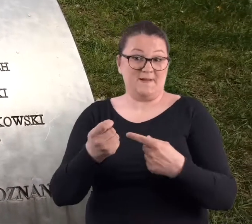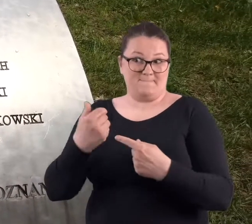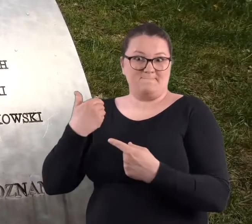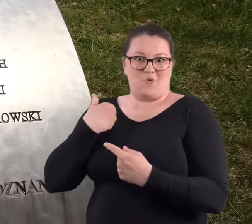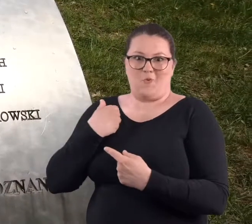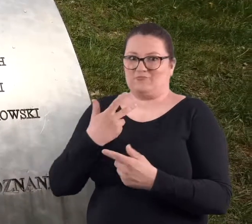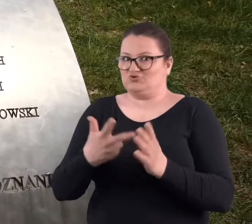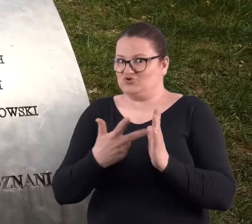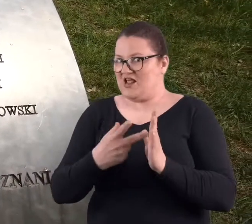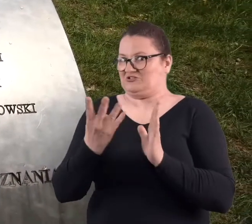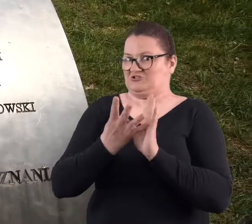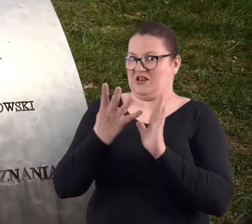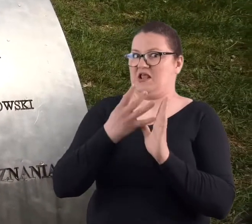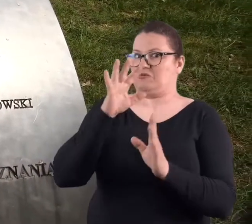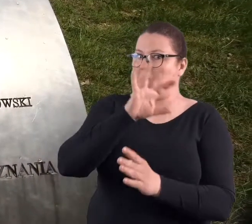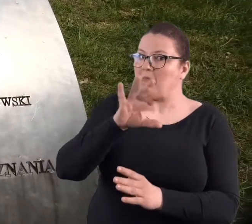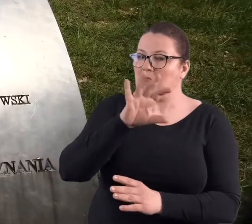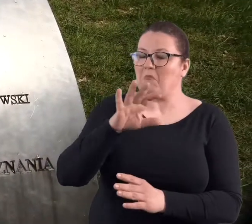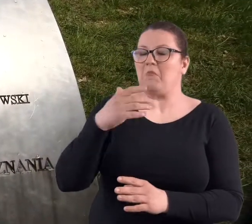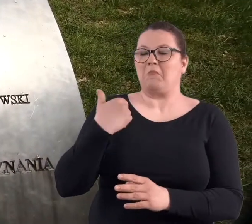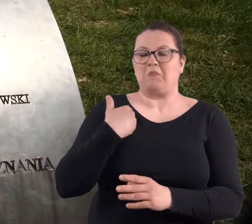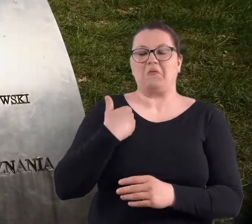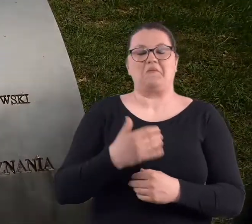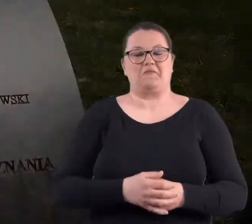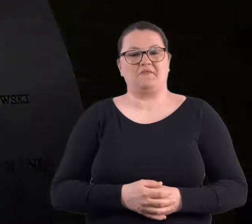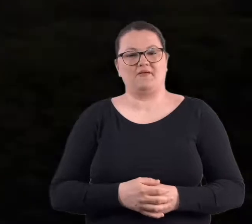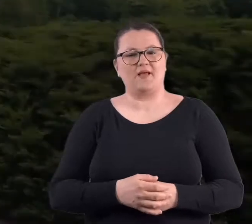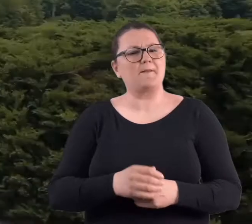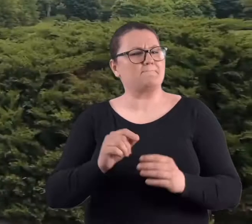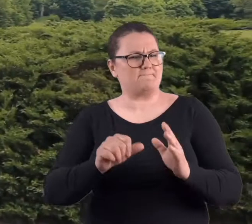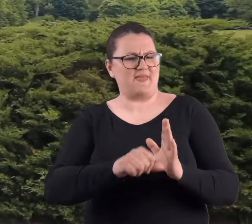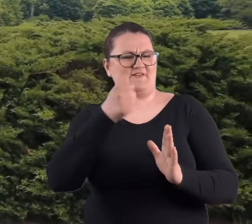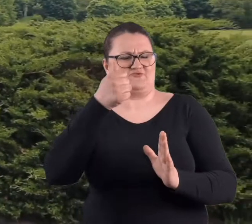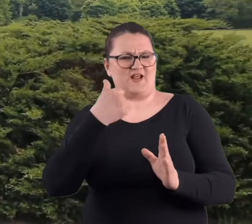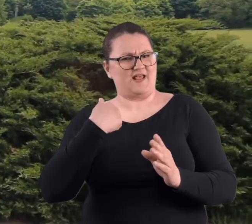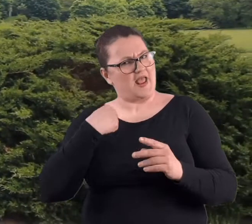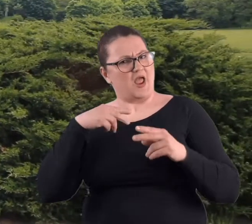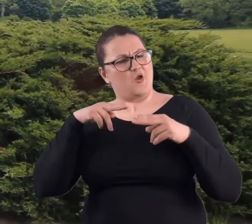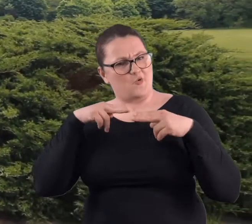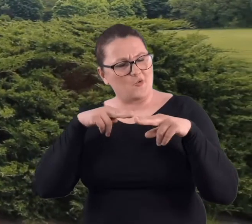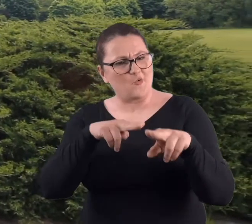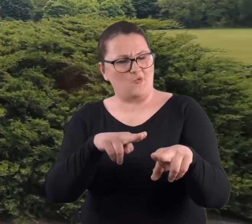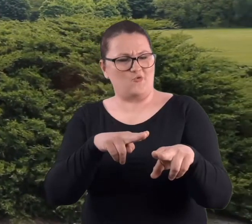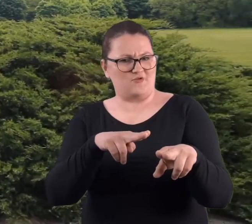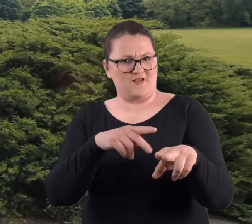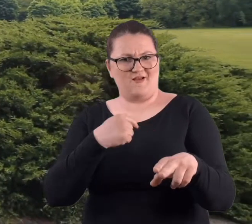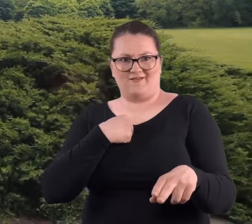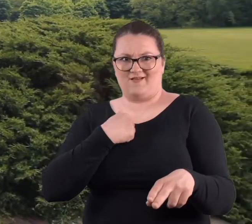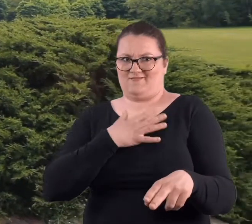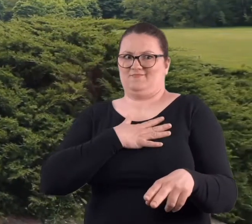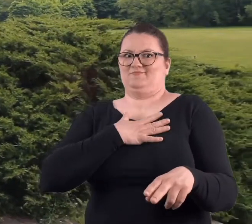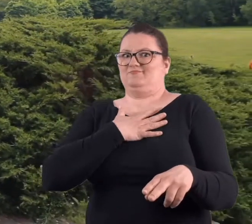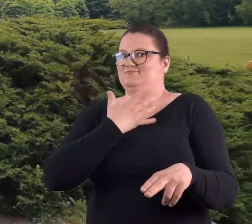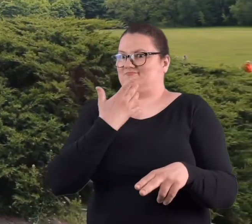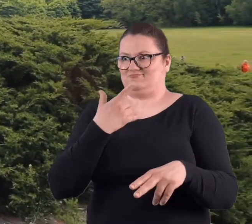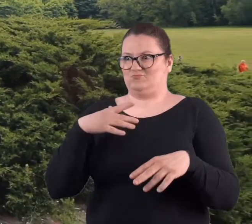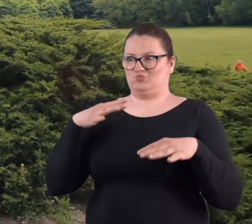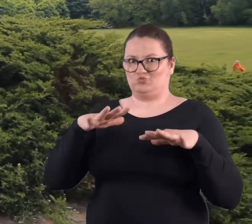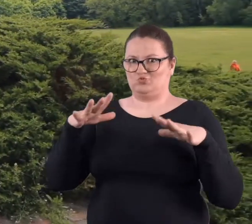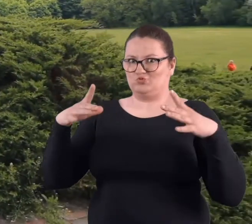Ja byłam chyba ze trzy albo cztery razy. Kiedy pierwszy raz uczestniczyłam, bardzo mnie zdumiało,